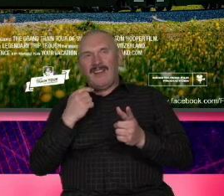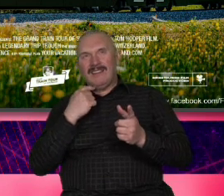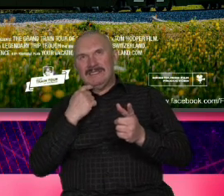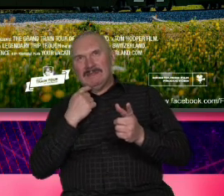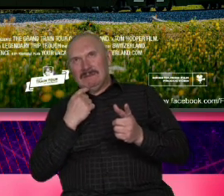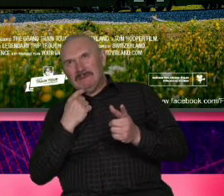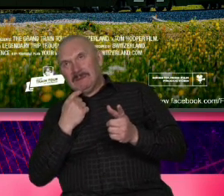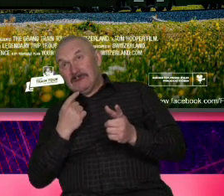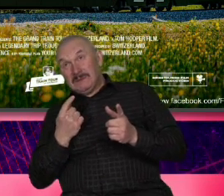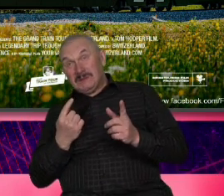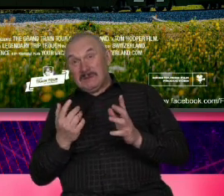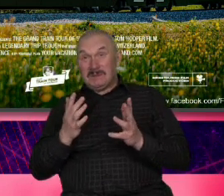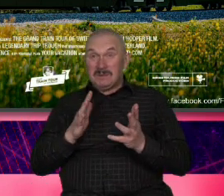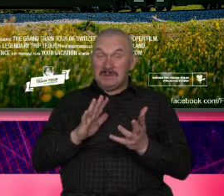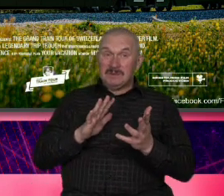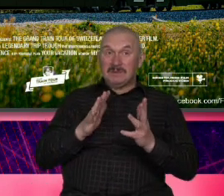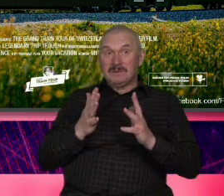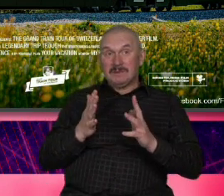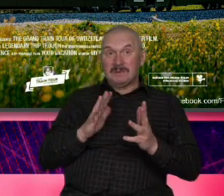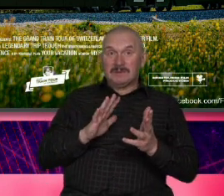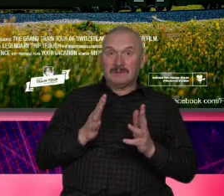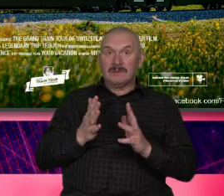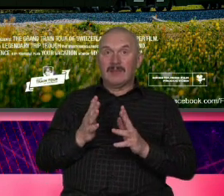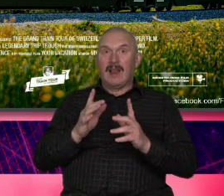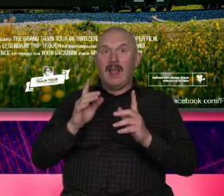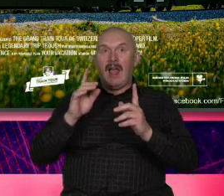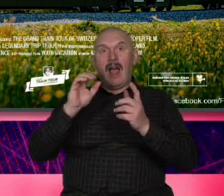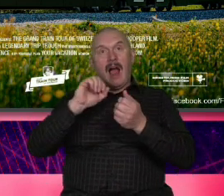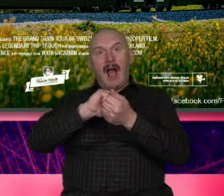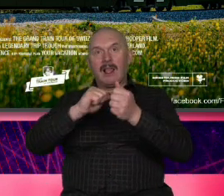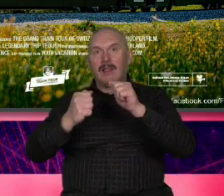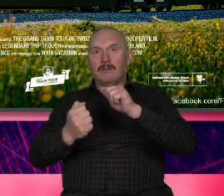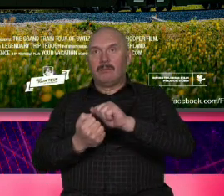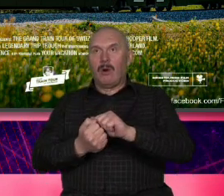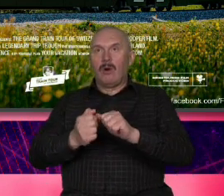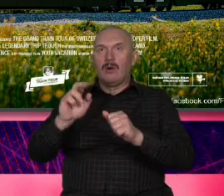taki wyrachowany filmowiec w tym oznaczeniu jakiro który mówi pram bardzo